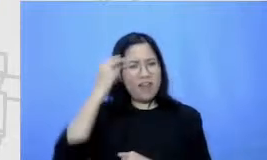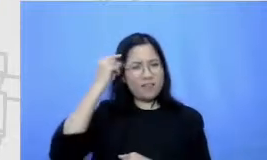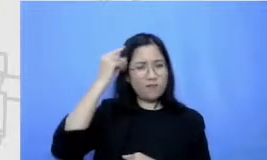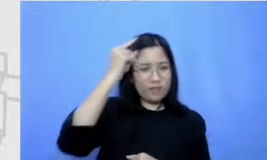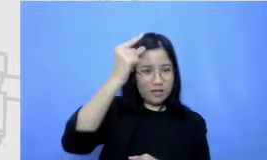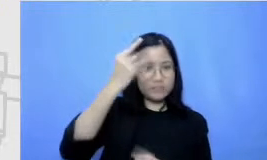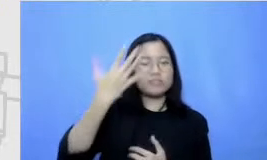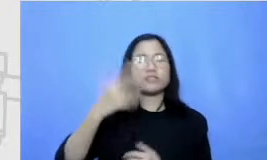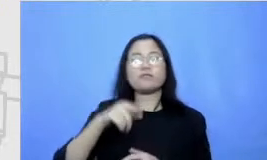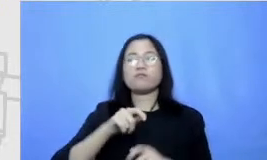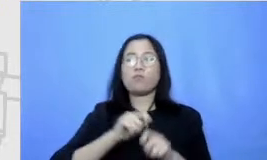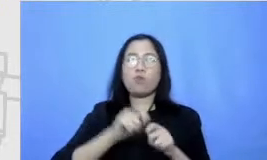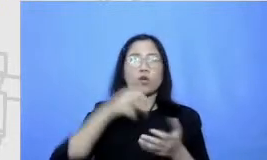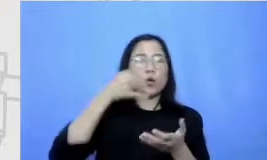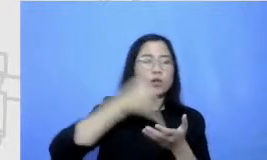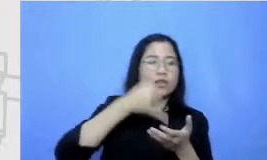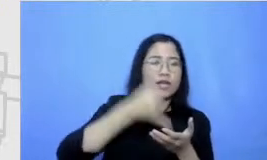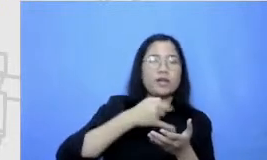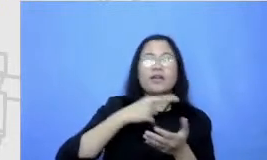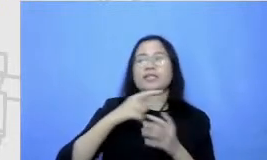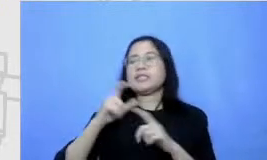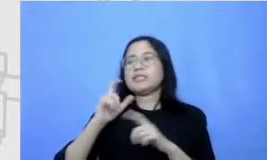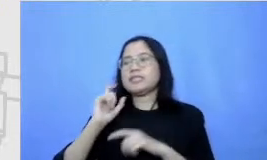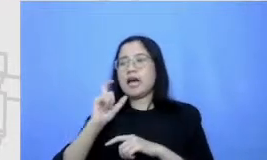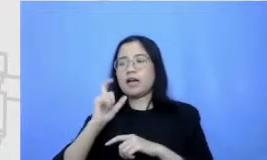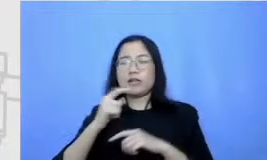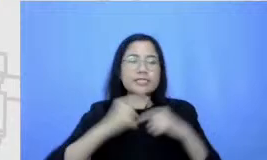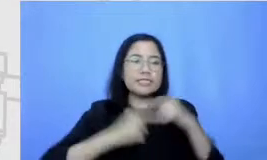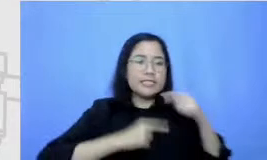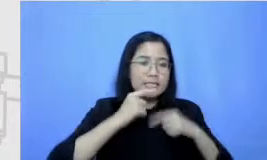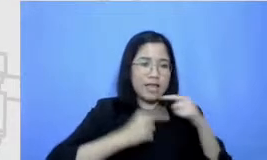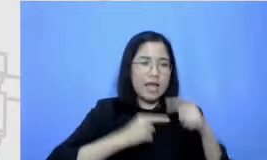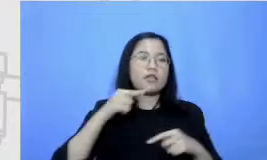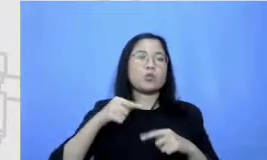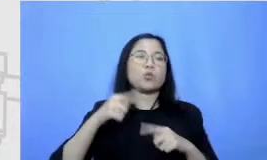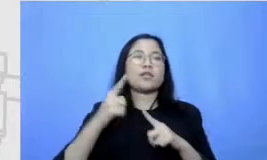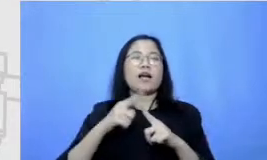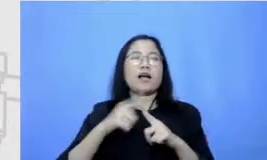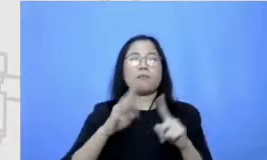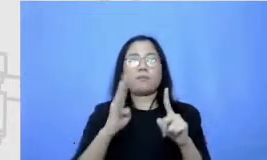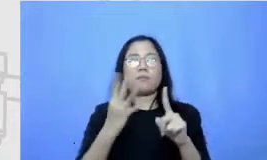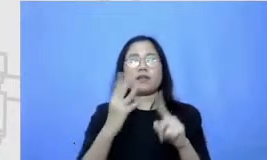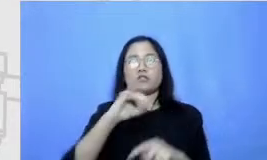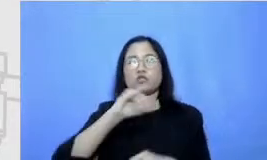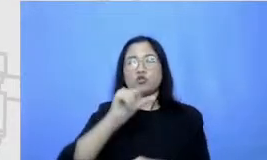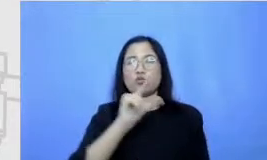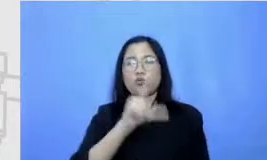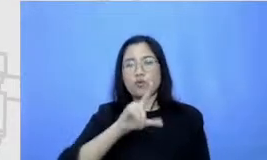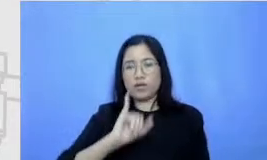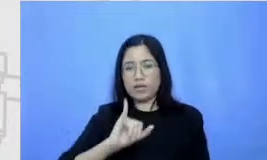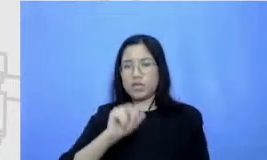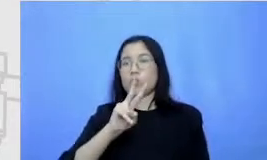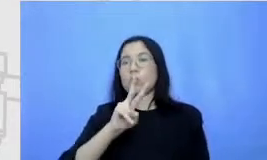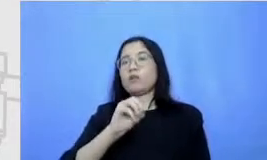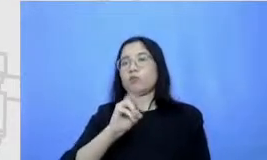dan teknik penceritaan itu di tanggal 14 Juli 2012 satu masih nanti di jam satu sampai selesai